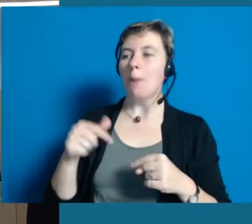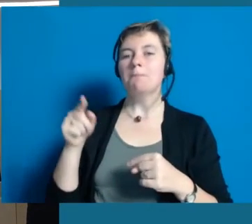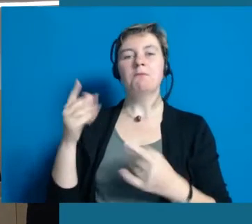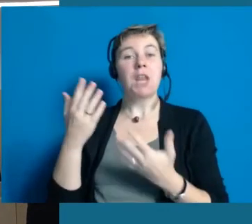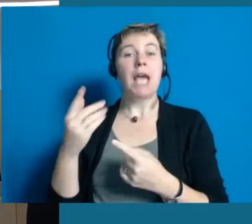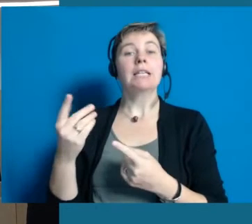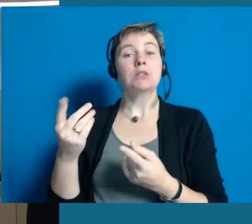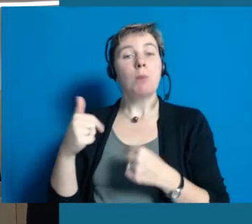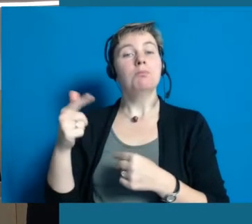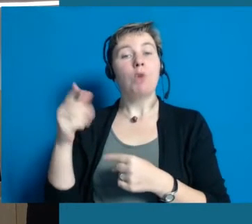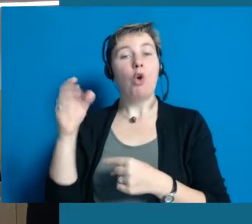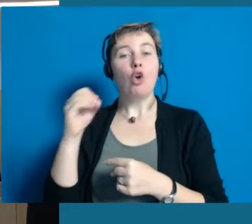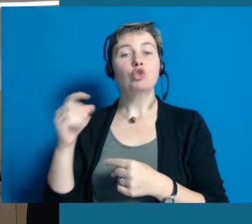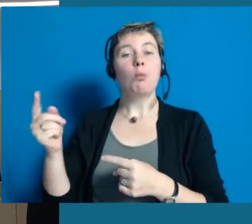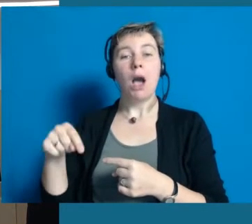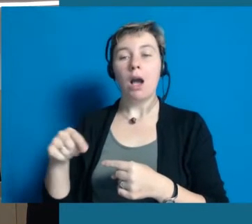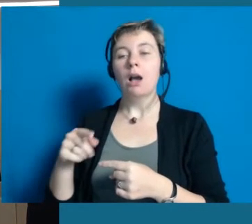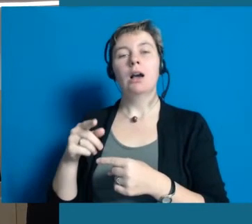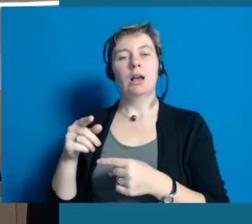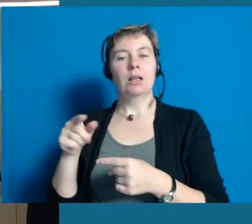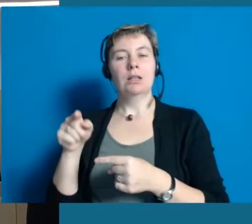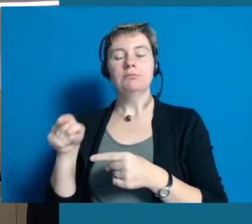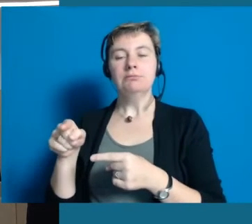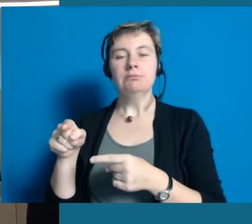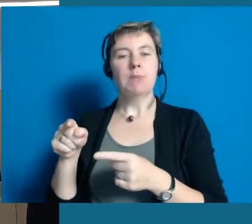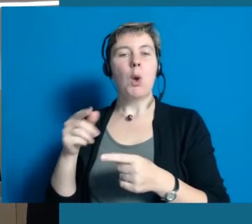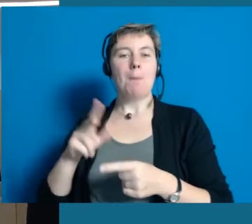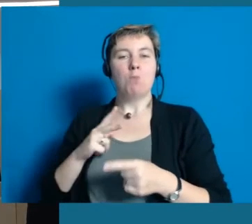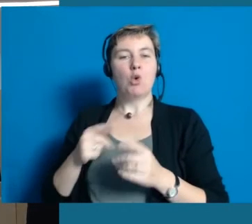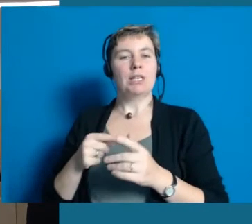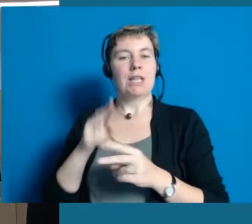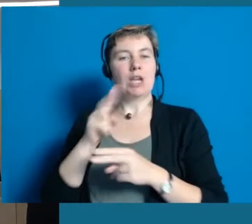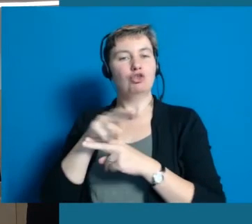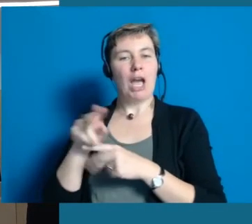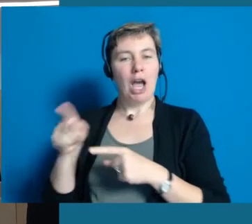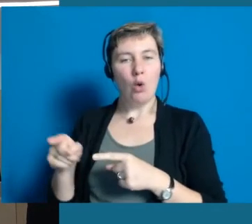Der Erlös kommt einem guten Zweck zugute und Hochheim nochmal besuchen, vielleicht durch die Altstadt gehen.